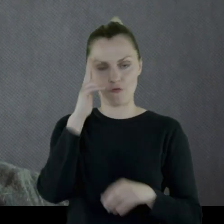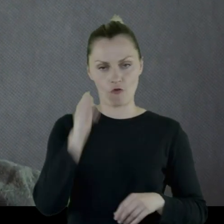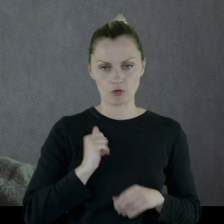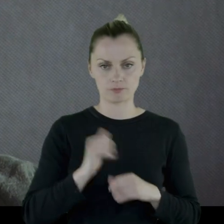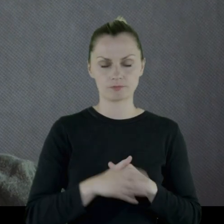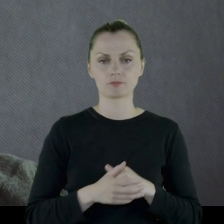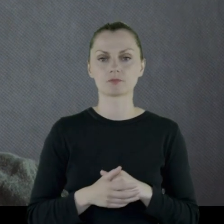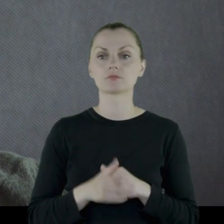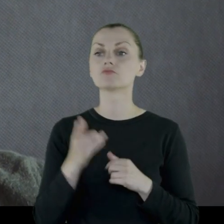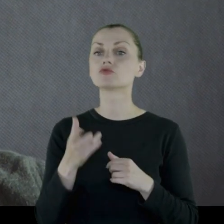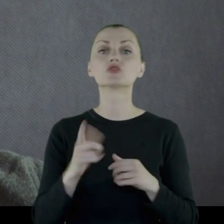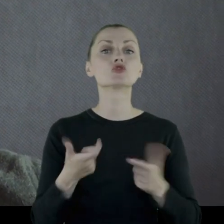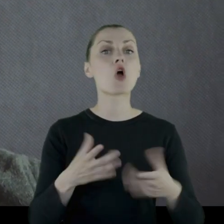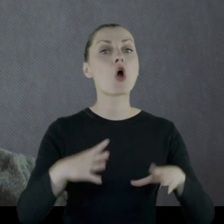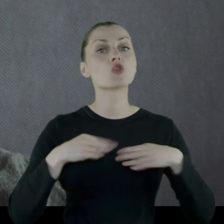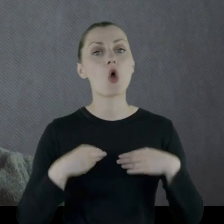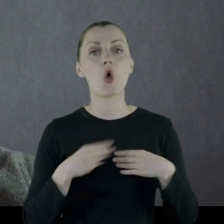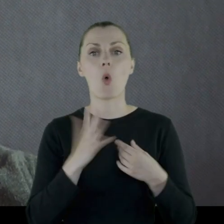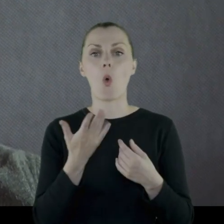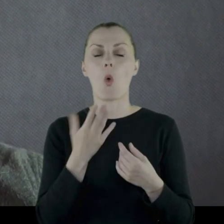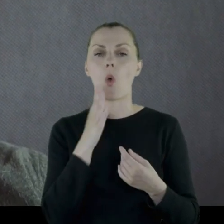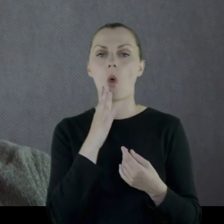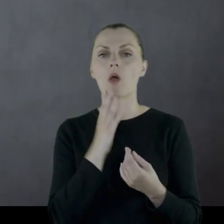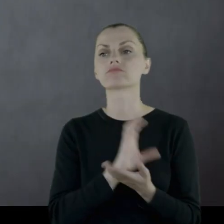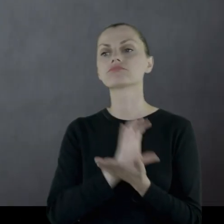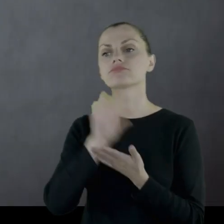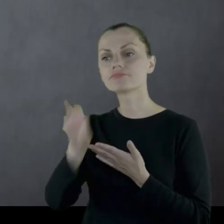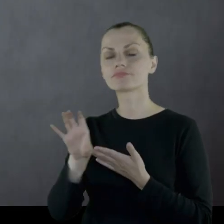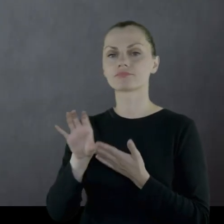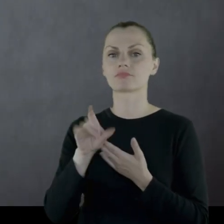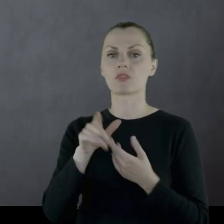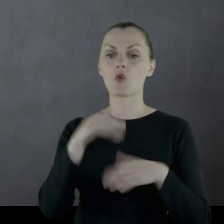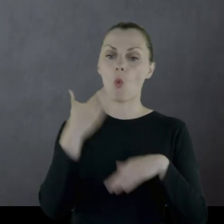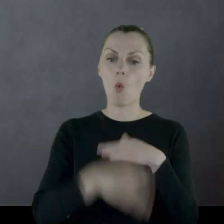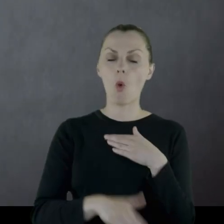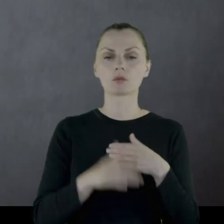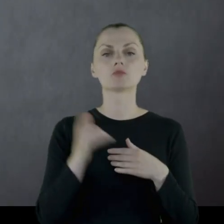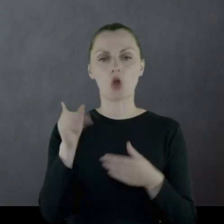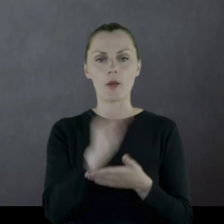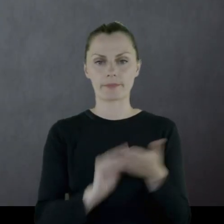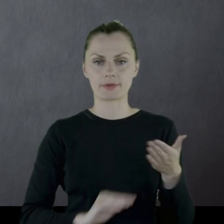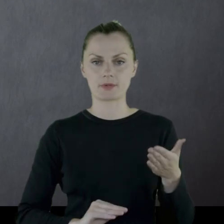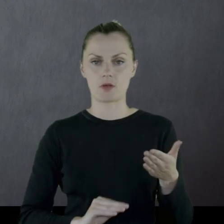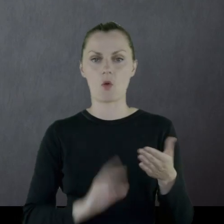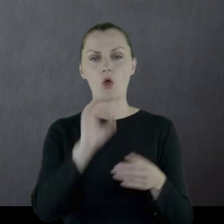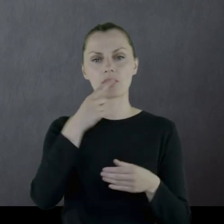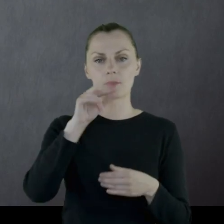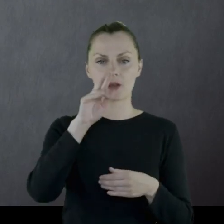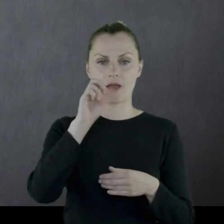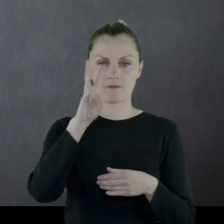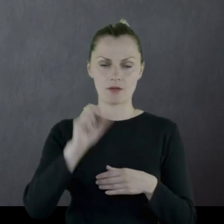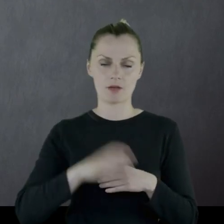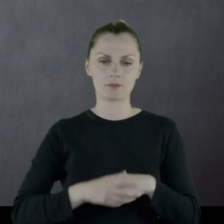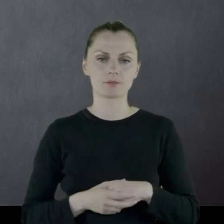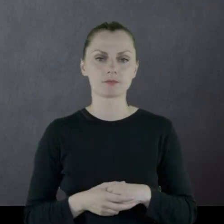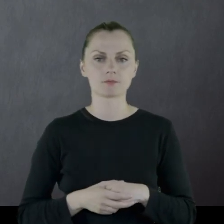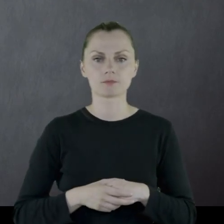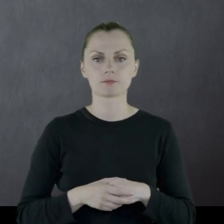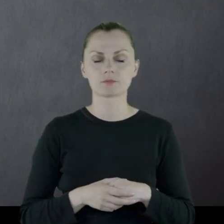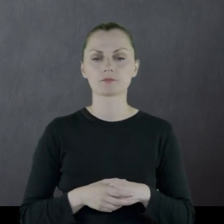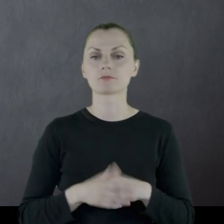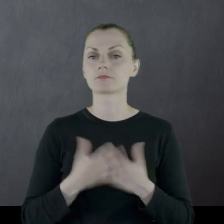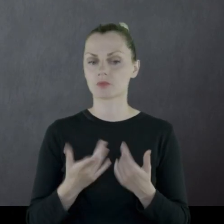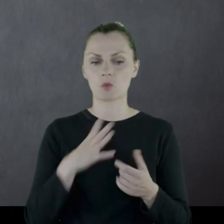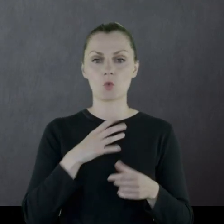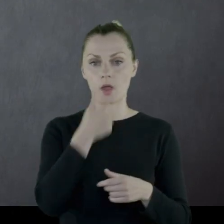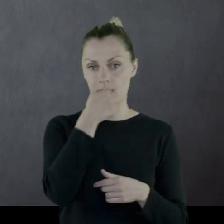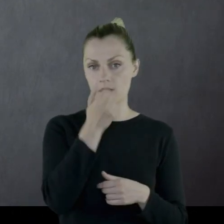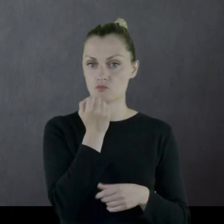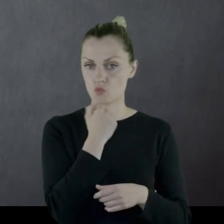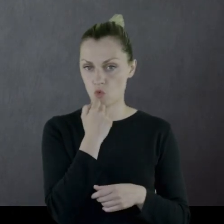Wyposażenie, jakie dostał (odprawę), opisał też w pamiętniku. Były to jedne trzewiki,